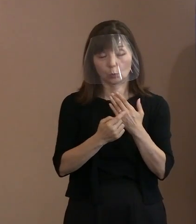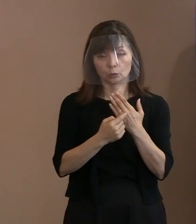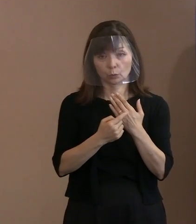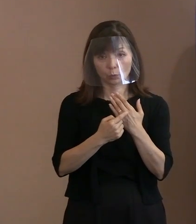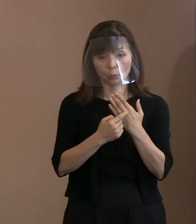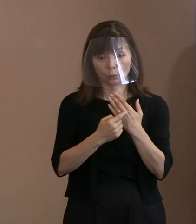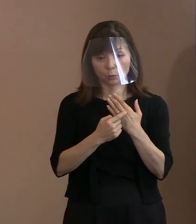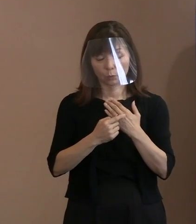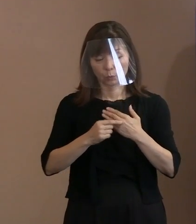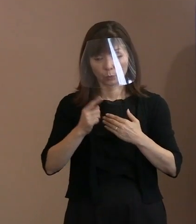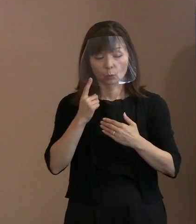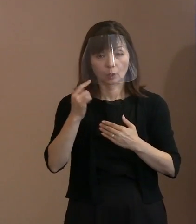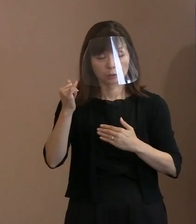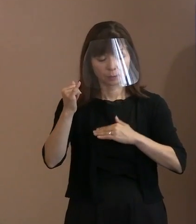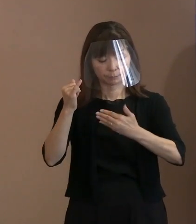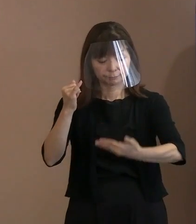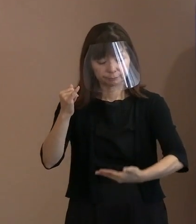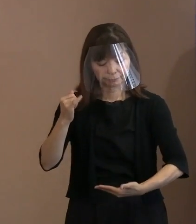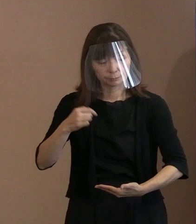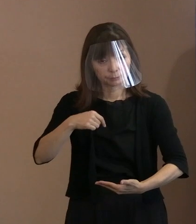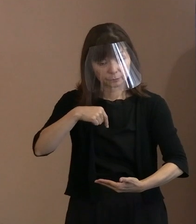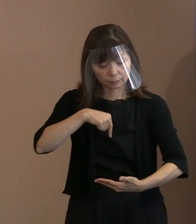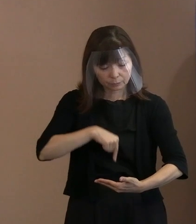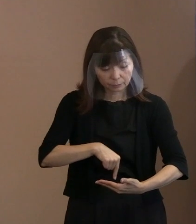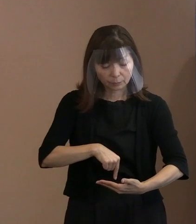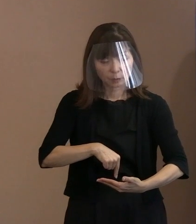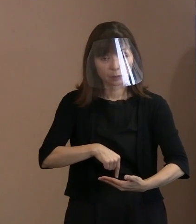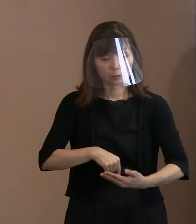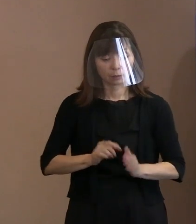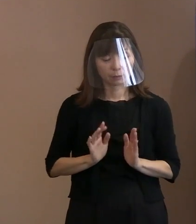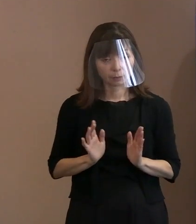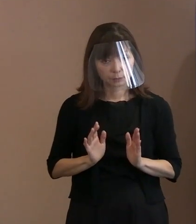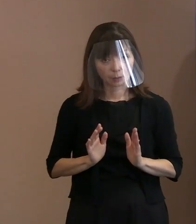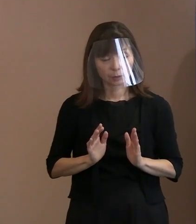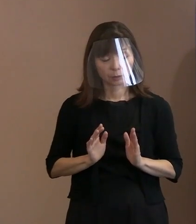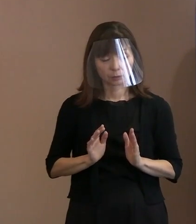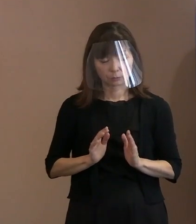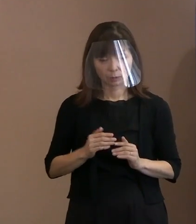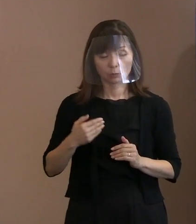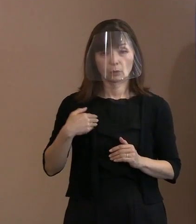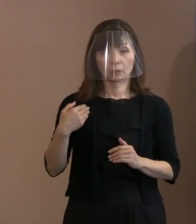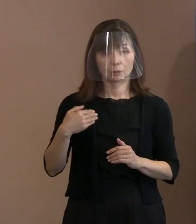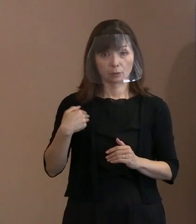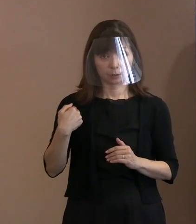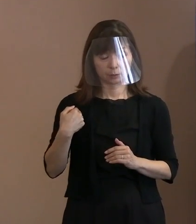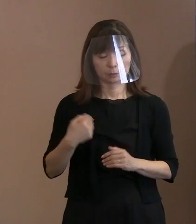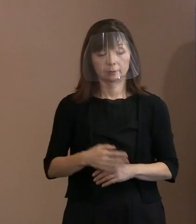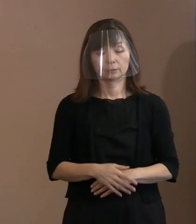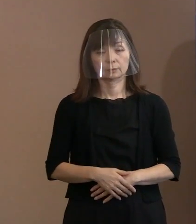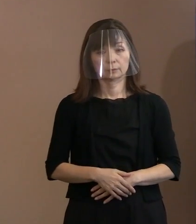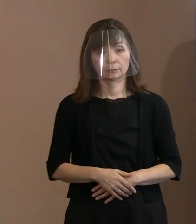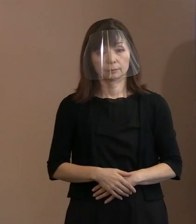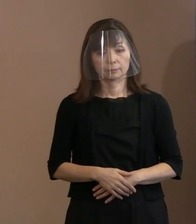胎内にいたわけだから 分からないわけでしょ｡ それだけなのです｡